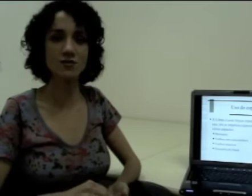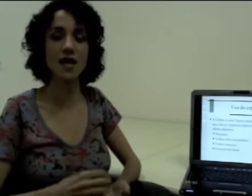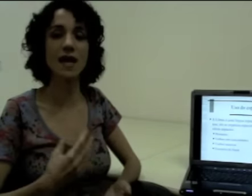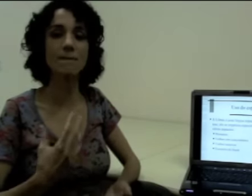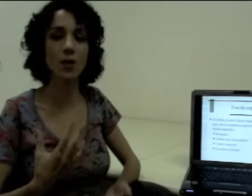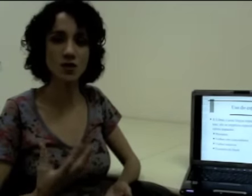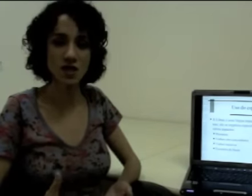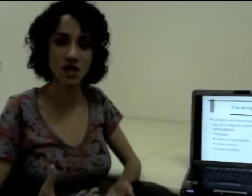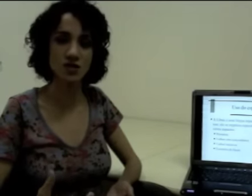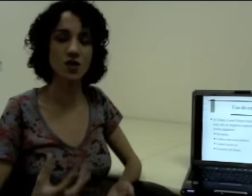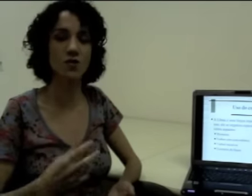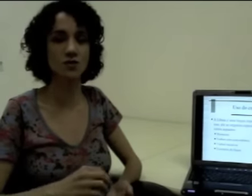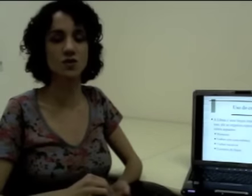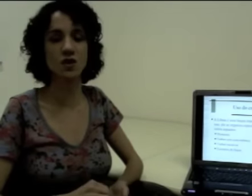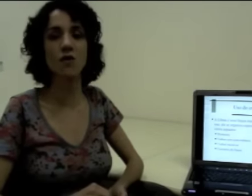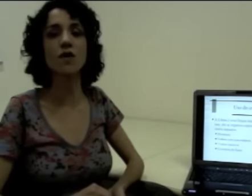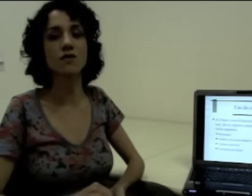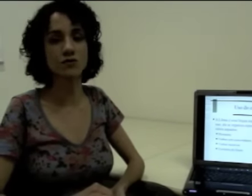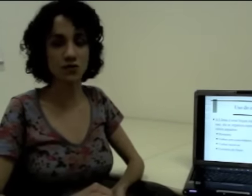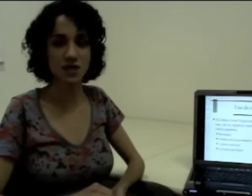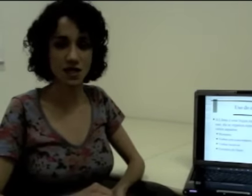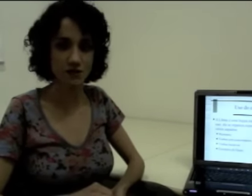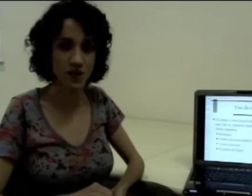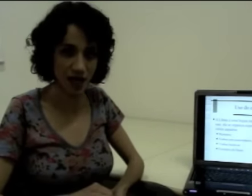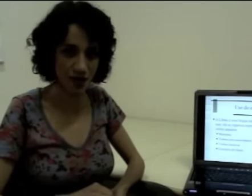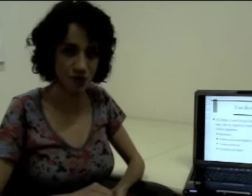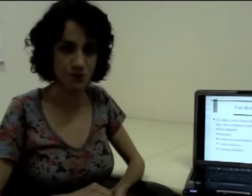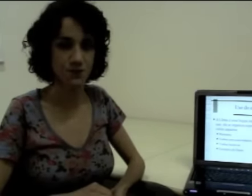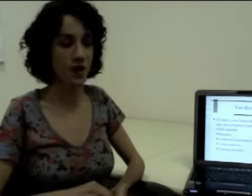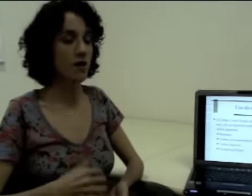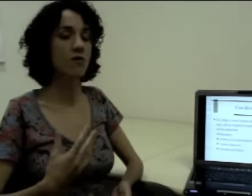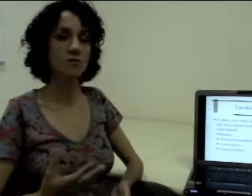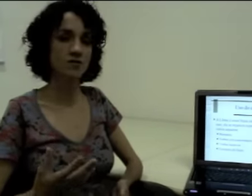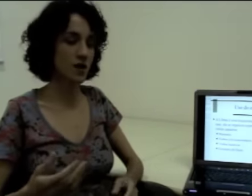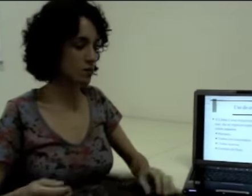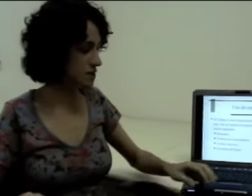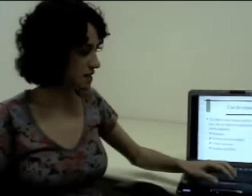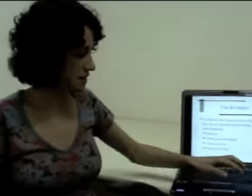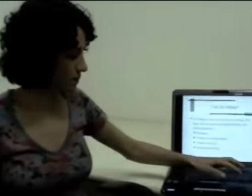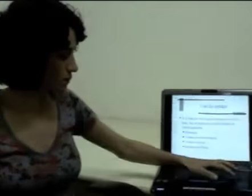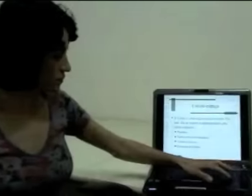e ele é importante na construção do significado. Vamos ver alguns exemplos.